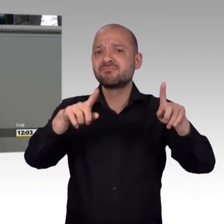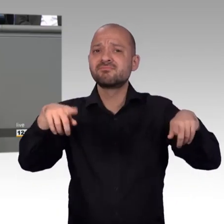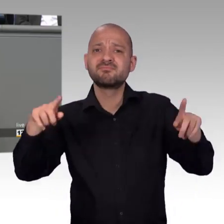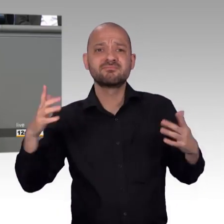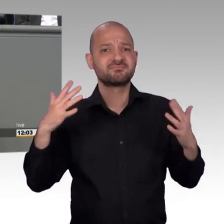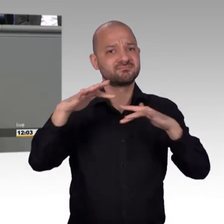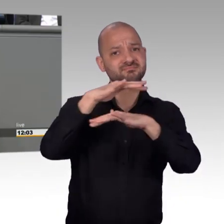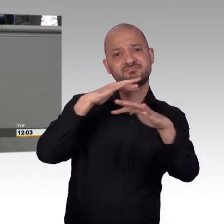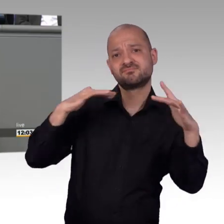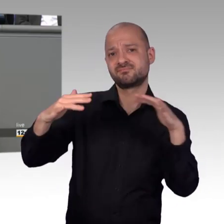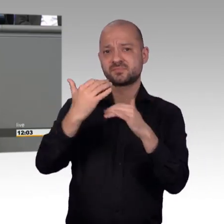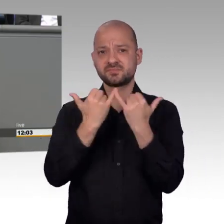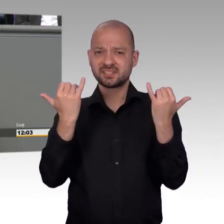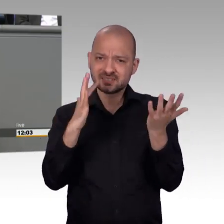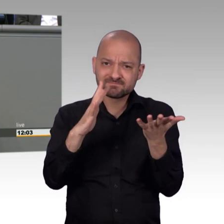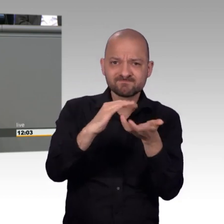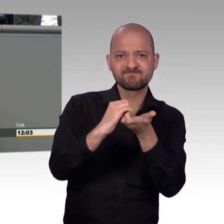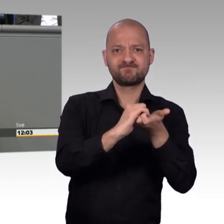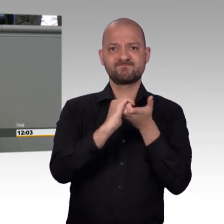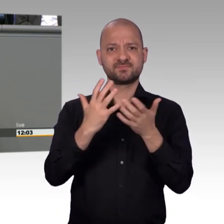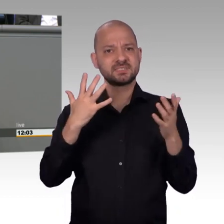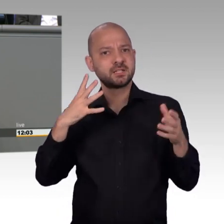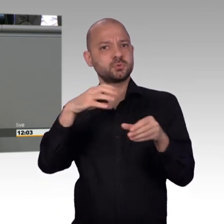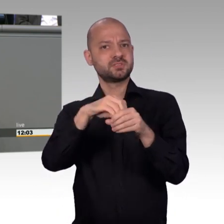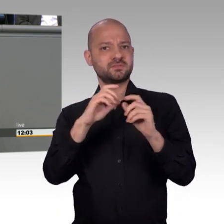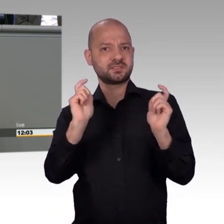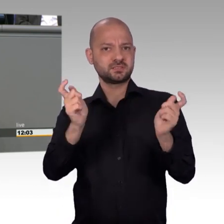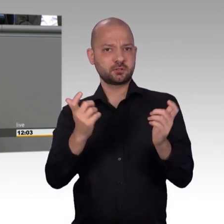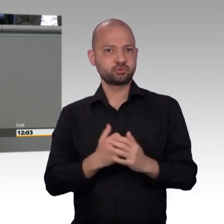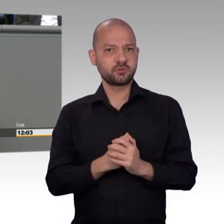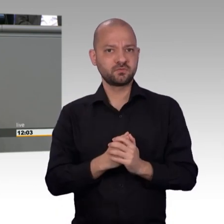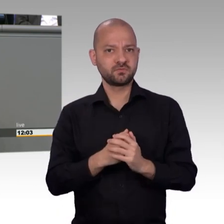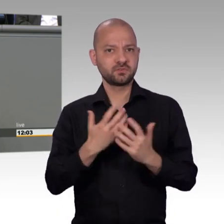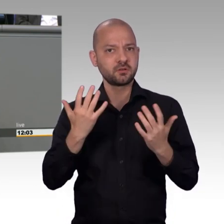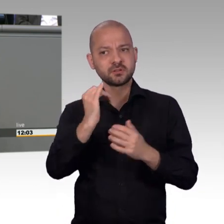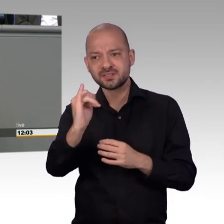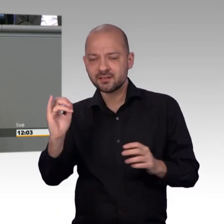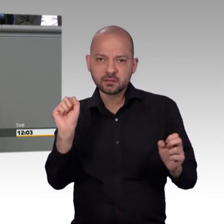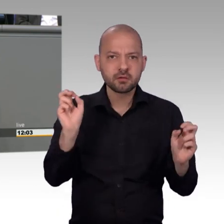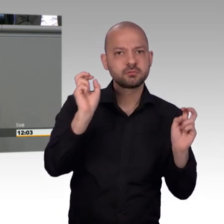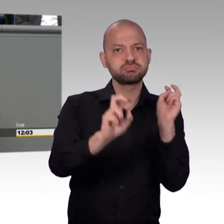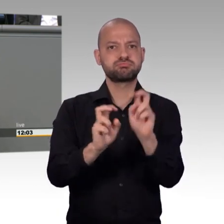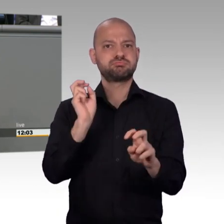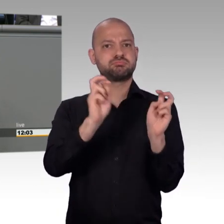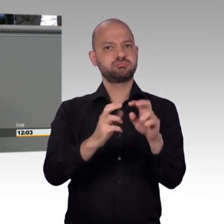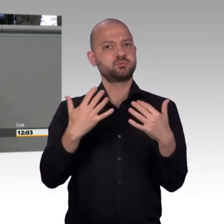dann sollten wir uns "endlich mal herablassen" und die Debatten, die die Menschen wollen hier ins Parlament hereintragen.